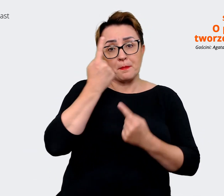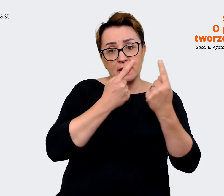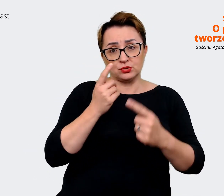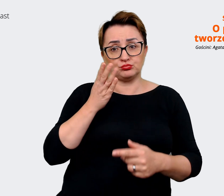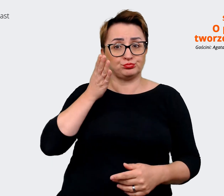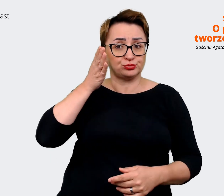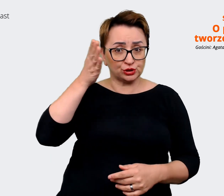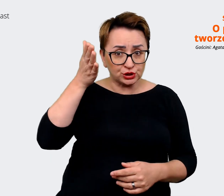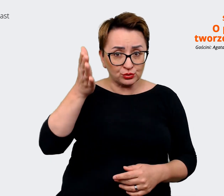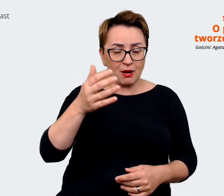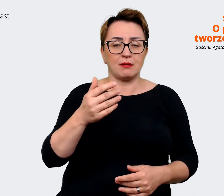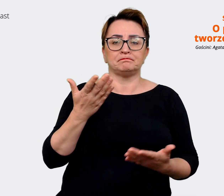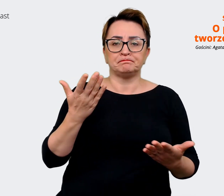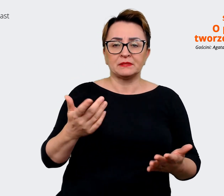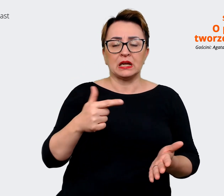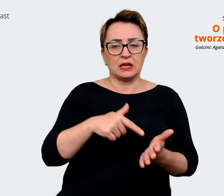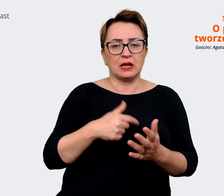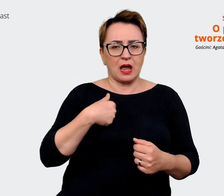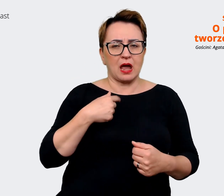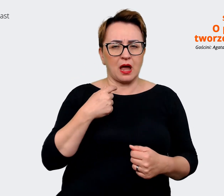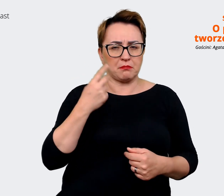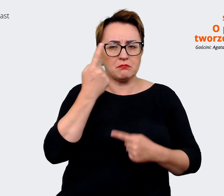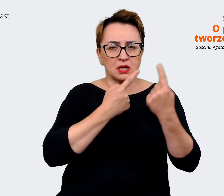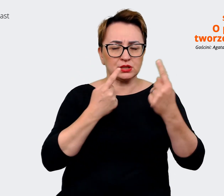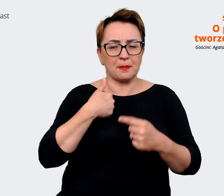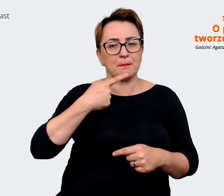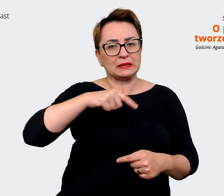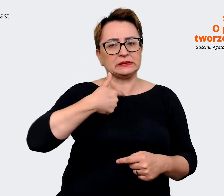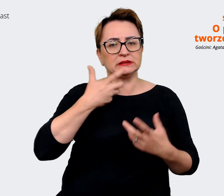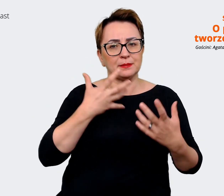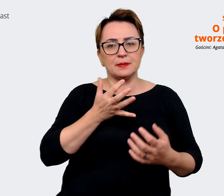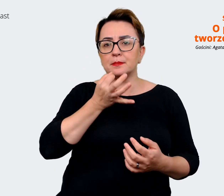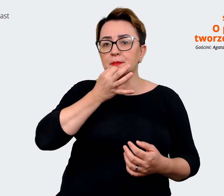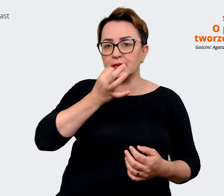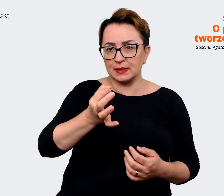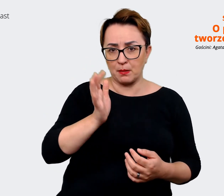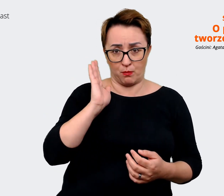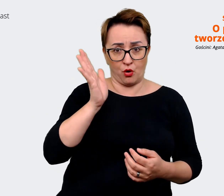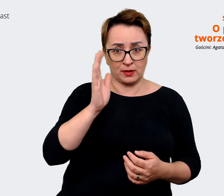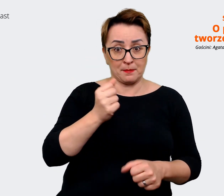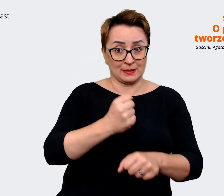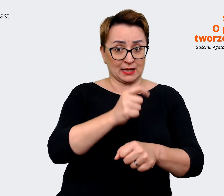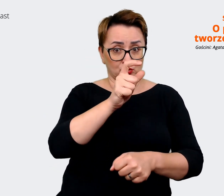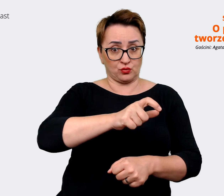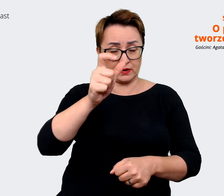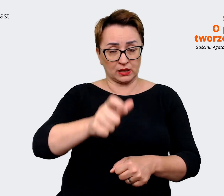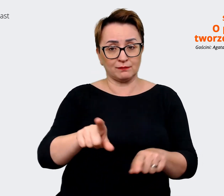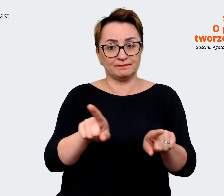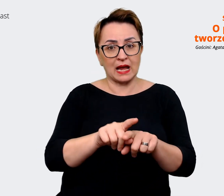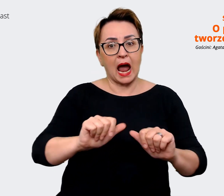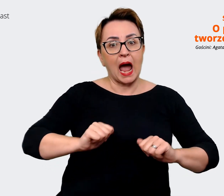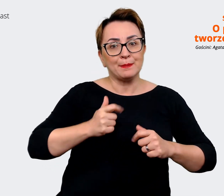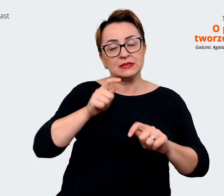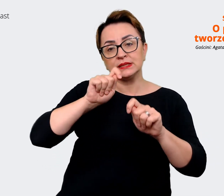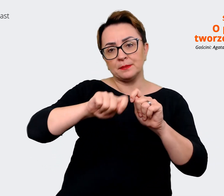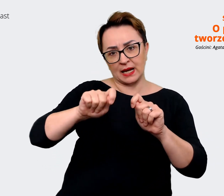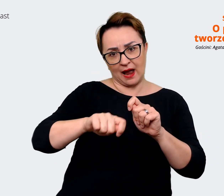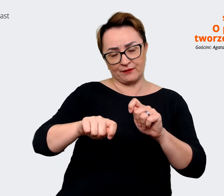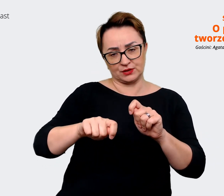że będziemy chcieli zapytać się pracowników też, żeby sprawdzić, może niekoniecznie aż